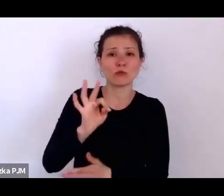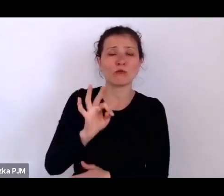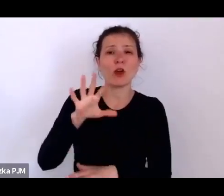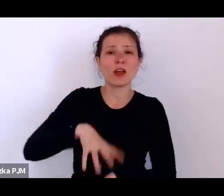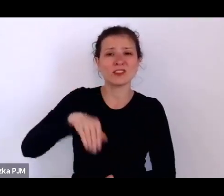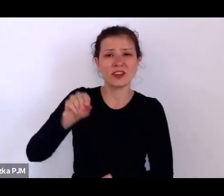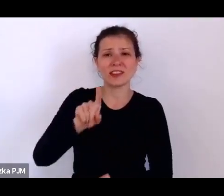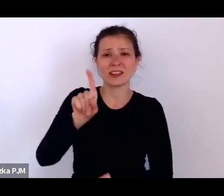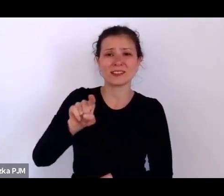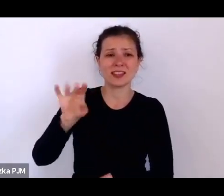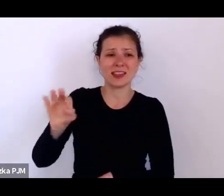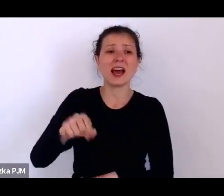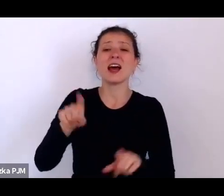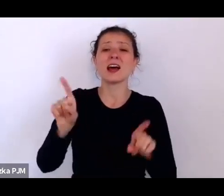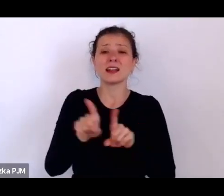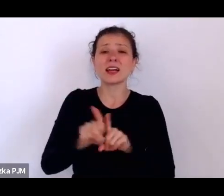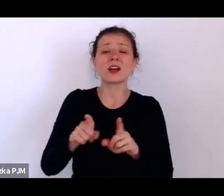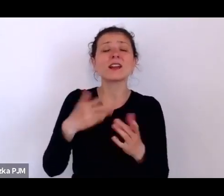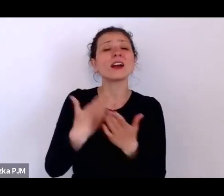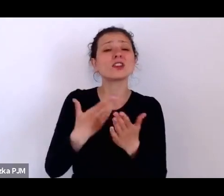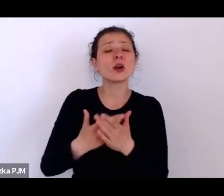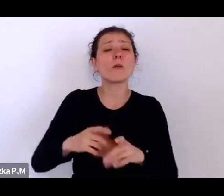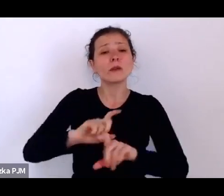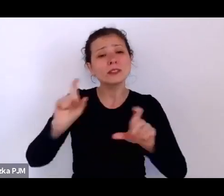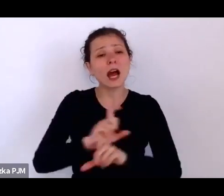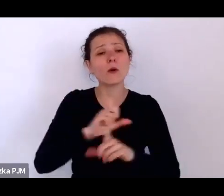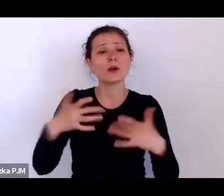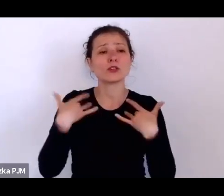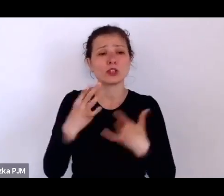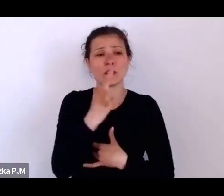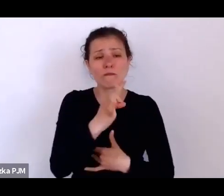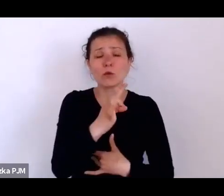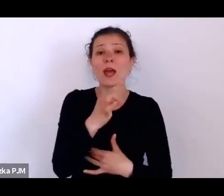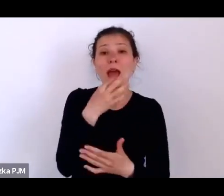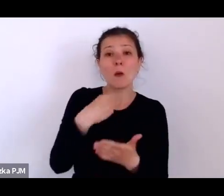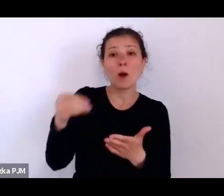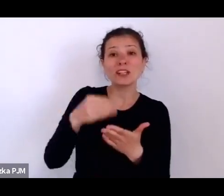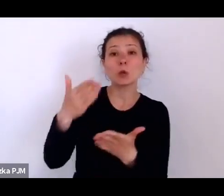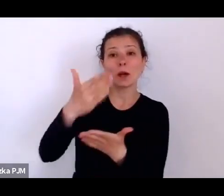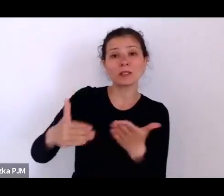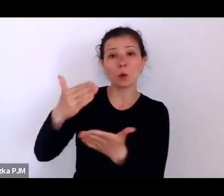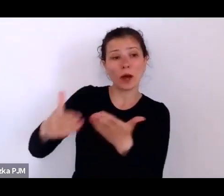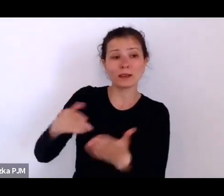i tam w tym statucie są też odnotowane właśnie te składki wpłacane w kolejnych latach.